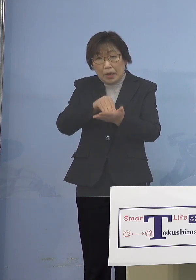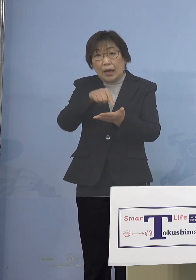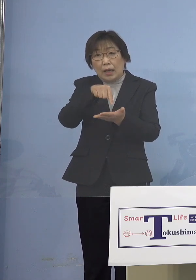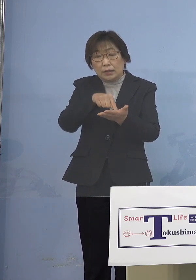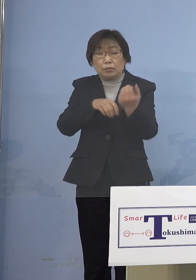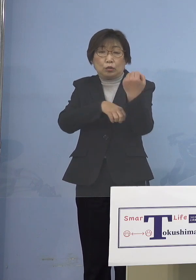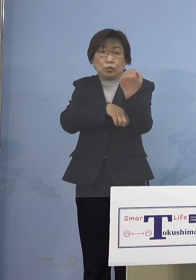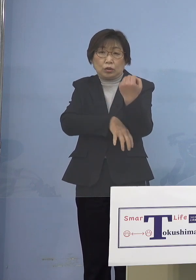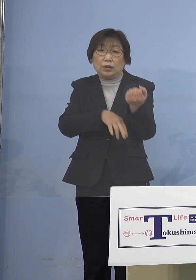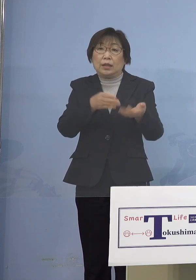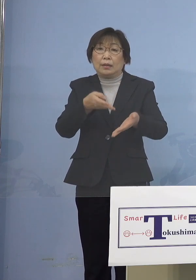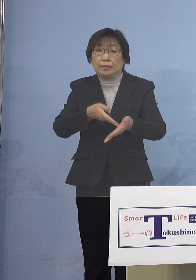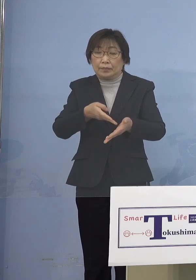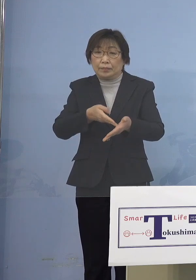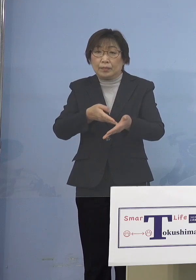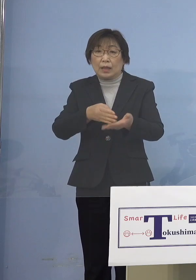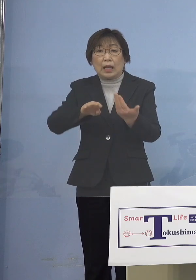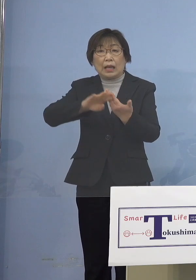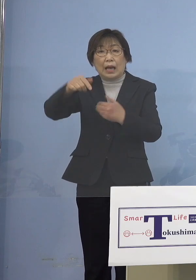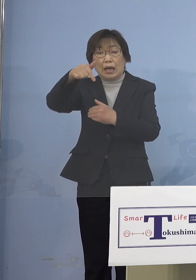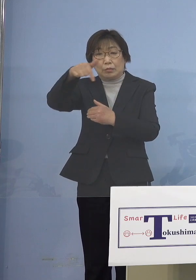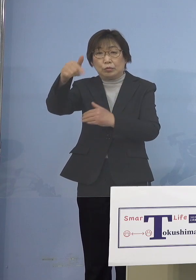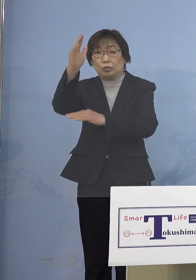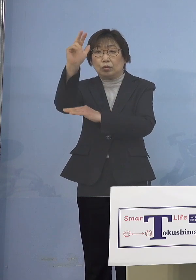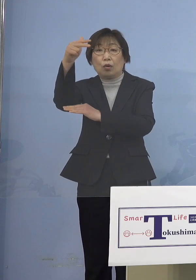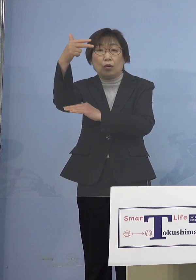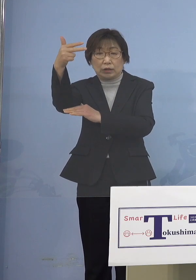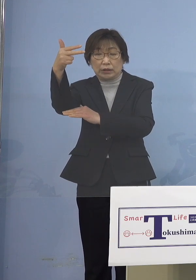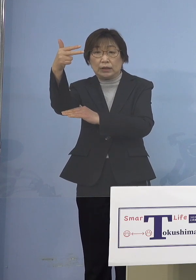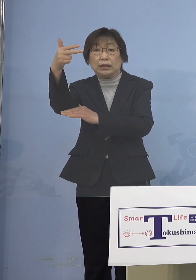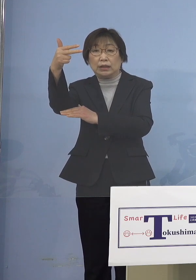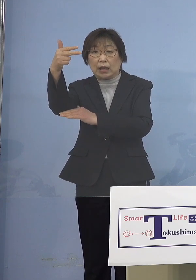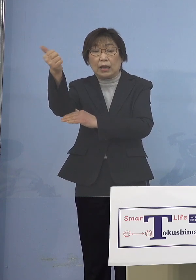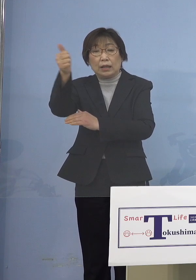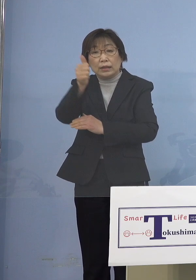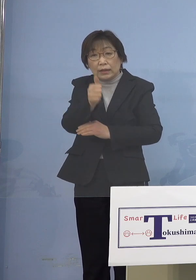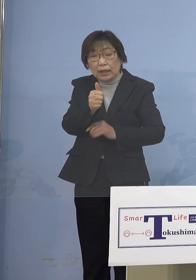外部講師の方が陽性となって 中に持ち込んでしまった